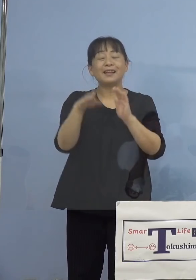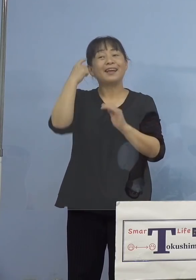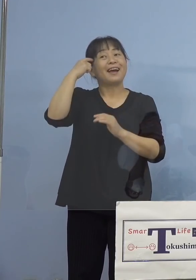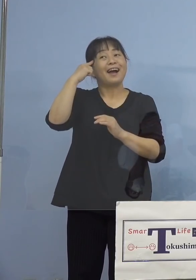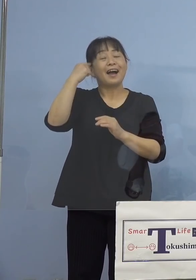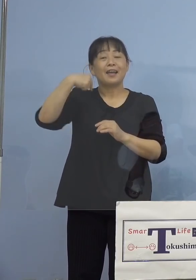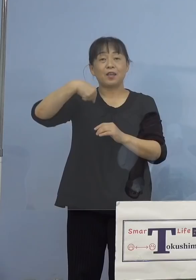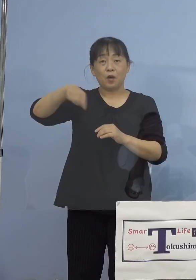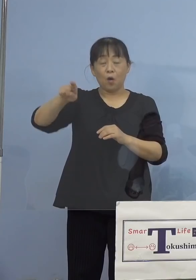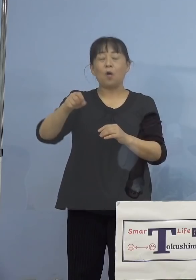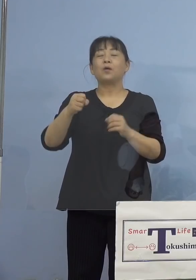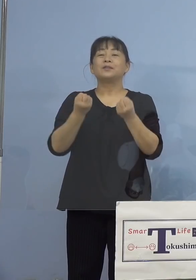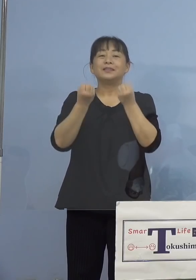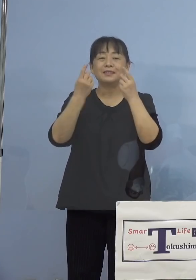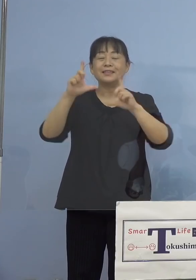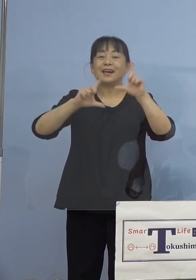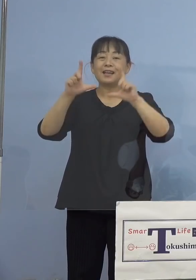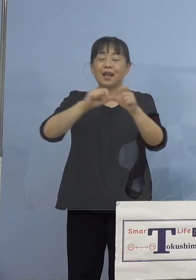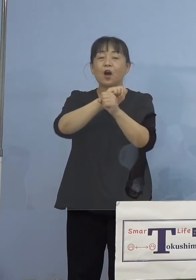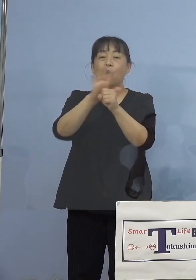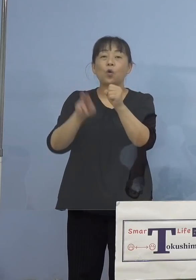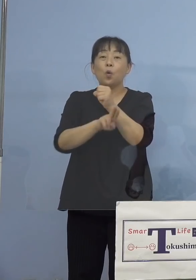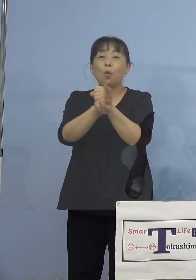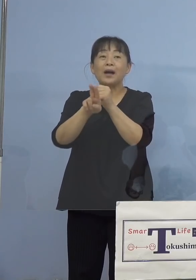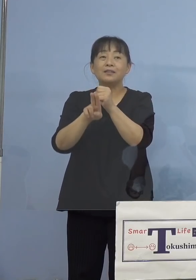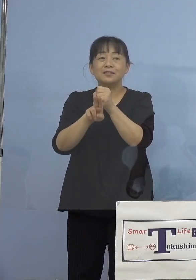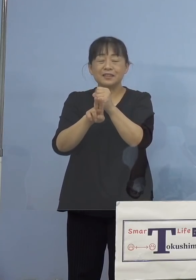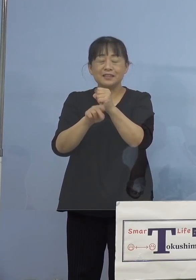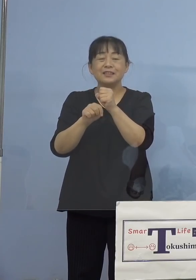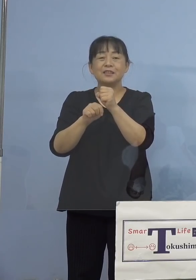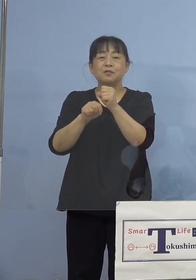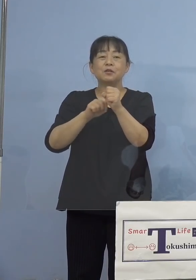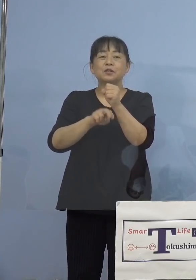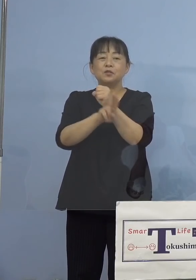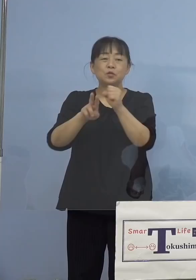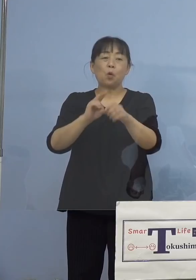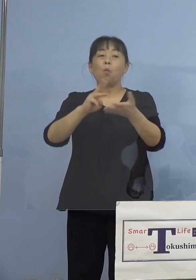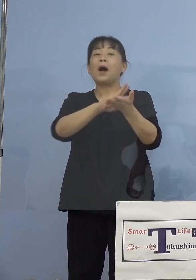新型コロナワクチン 〜専門家に聞いてみよう〜」ということで